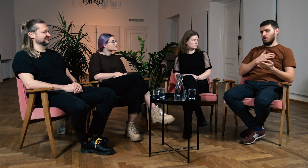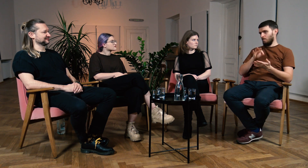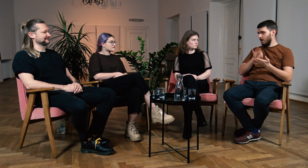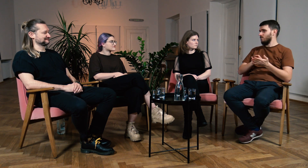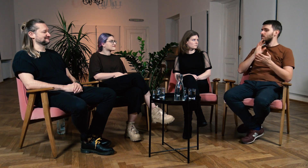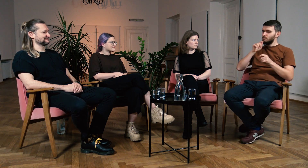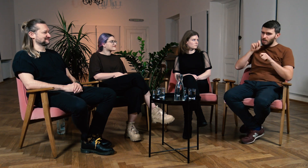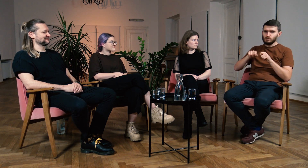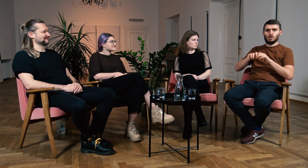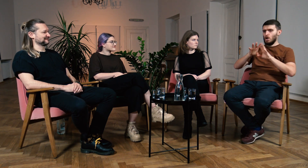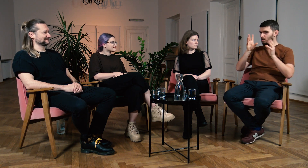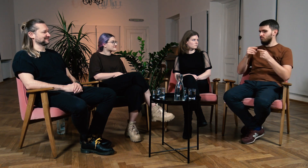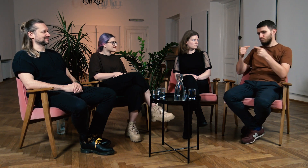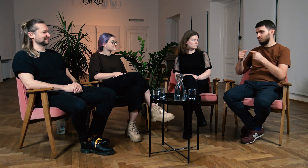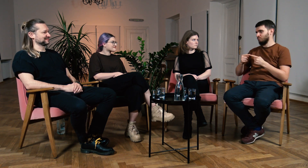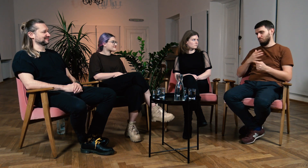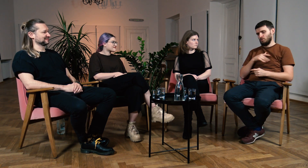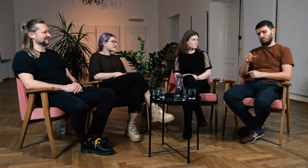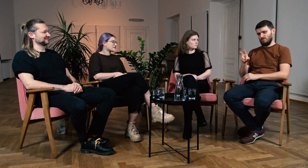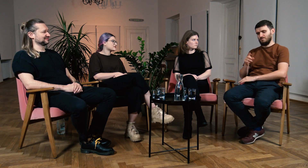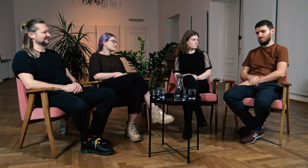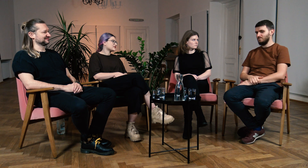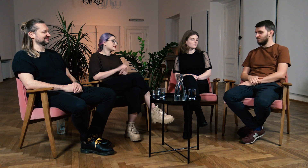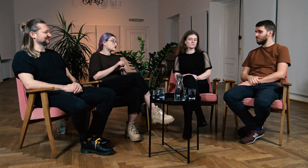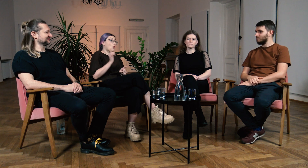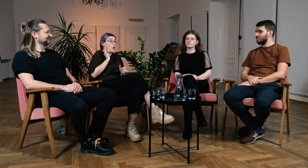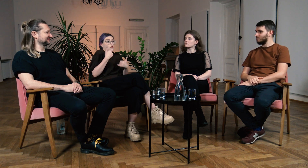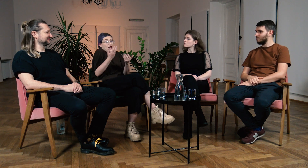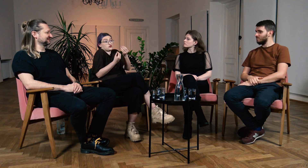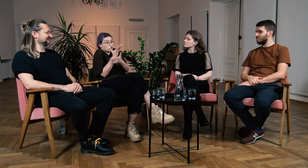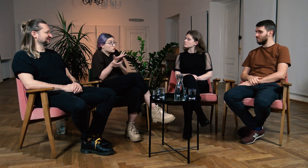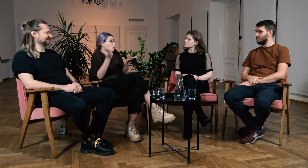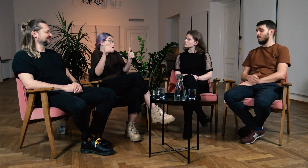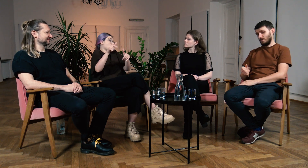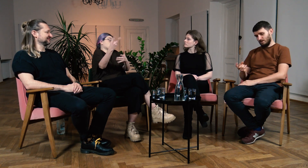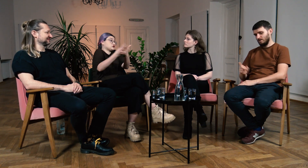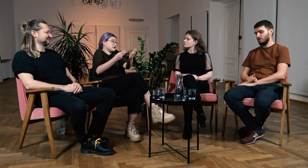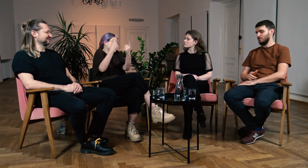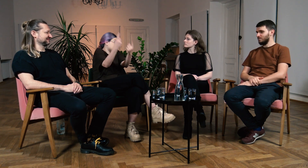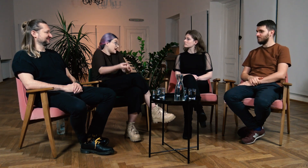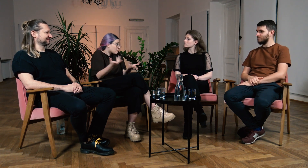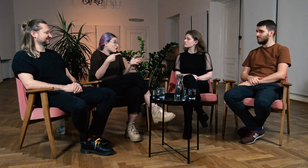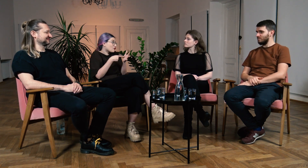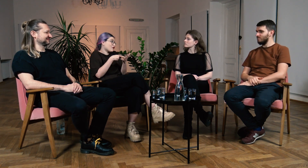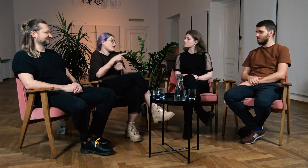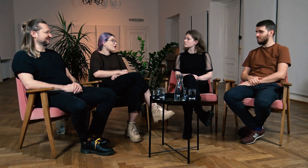Jednak w 99% byłem pewien wiarygodności przekazywanych przeze mnie informacji. W: Właśnie, teraz możesz od razu podać źródło, polecić je do samodzielnej lektury.